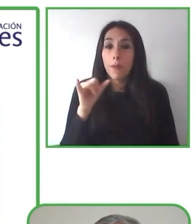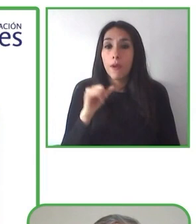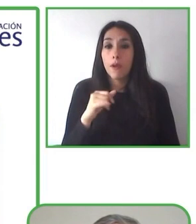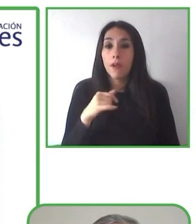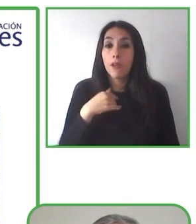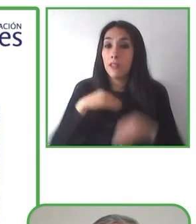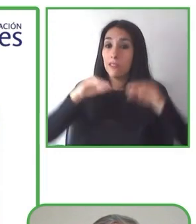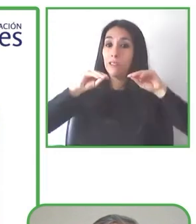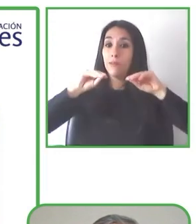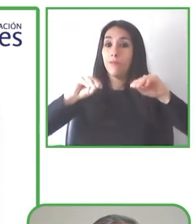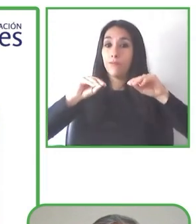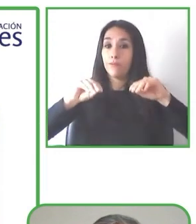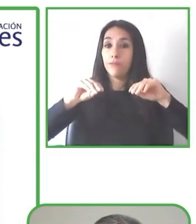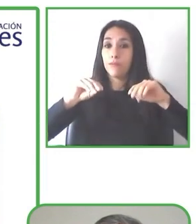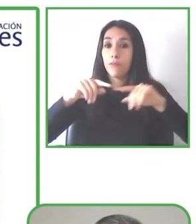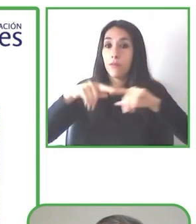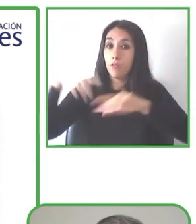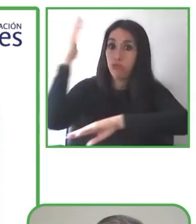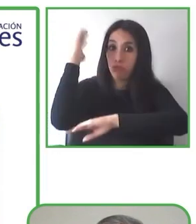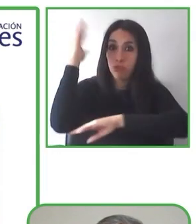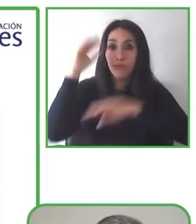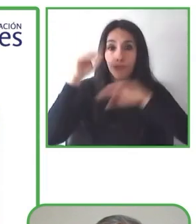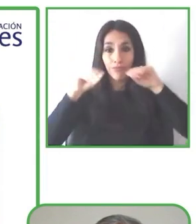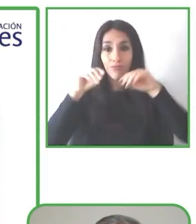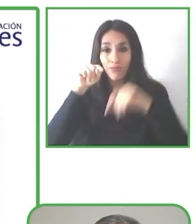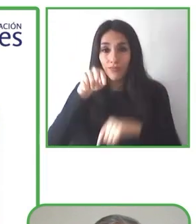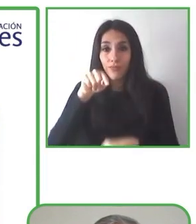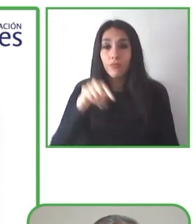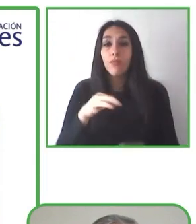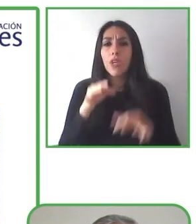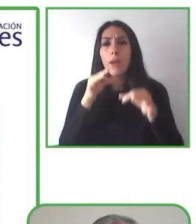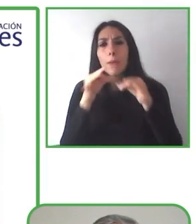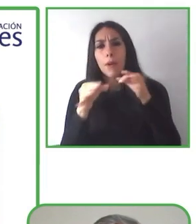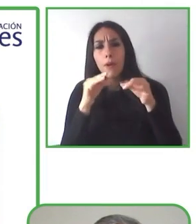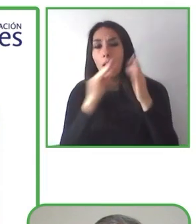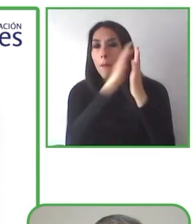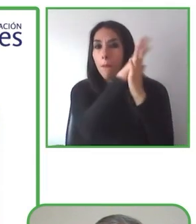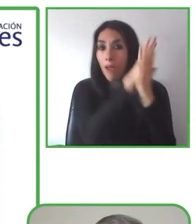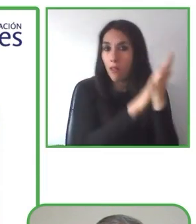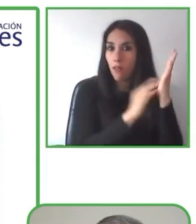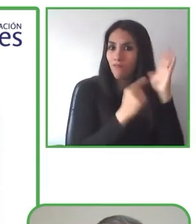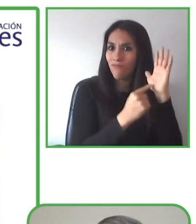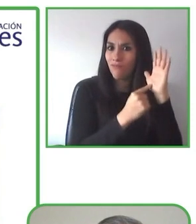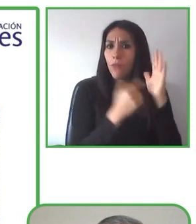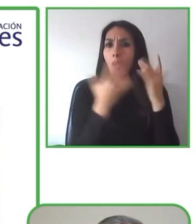Esta mujer increíble es Natasha en silla de ruedas, que tenía un gran sueño.